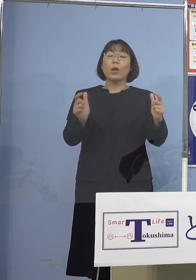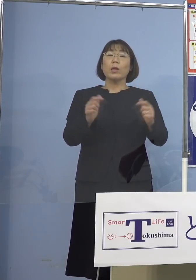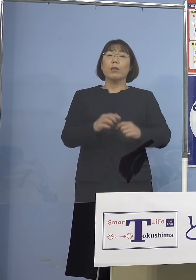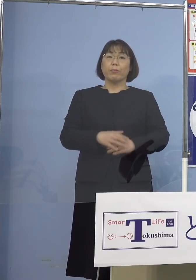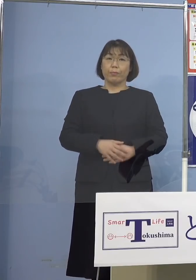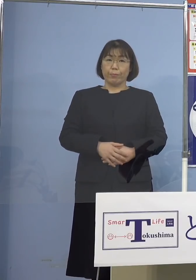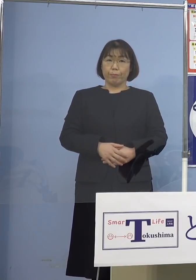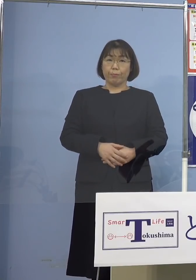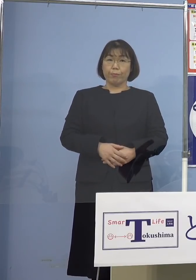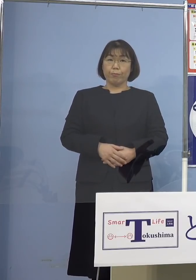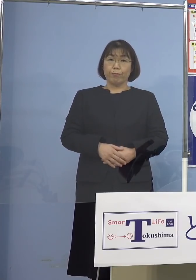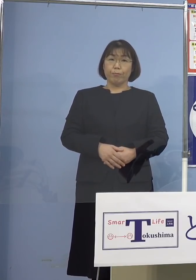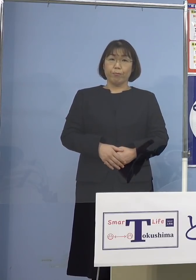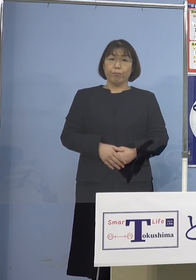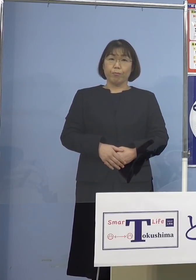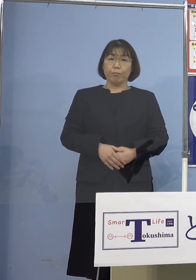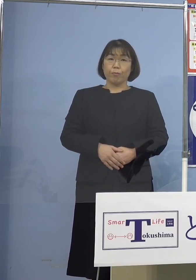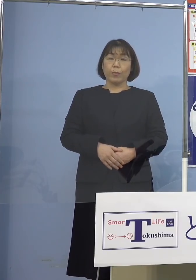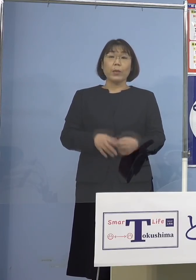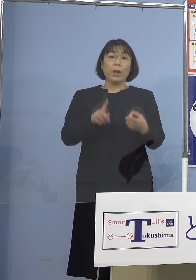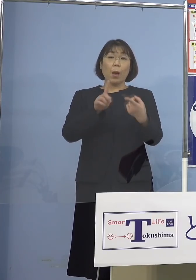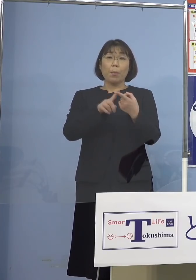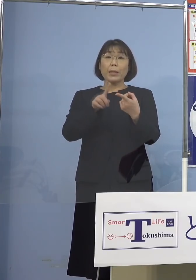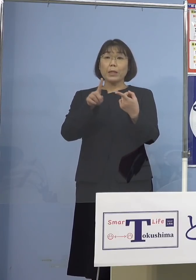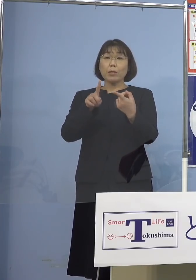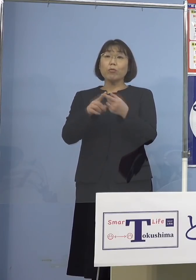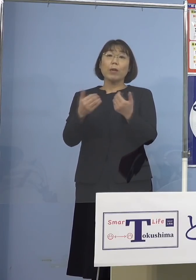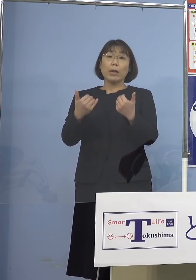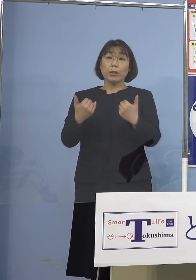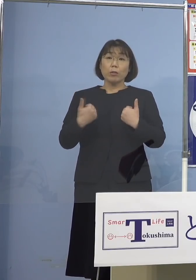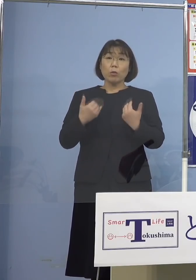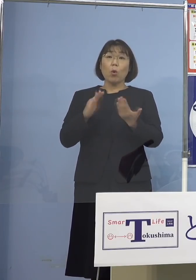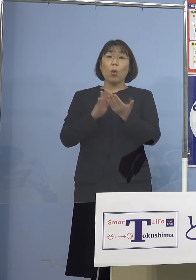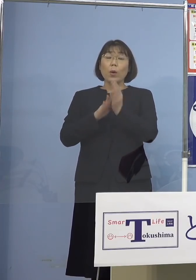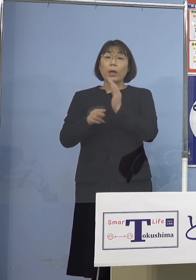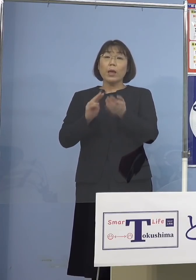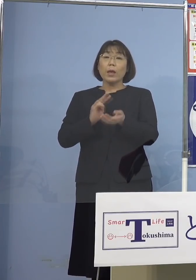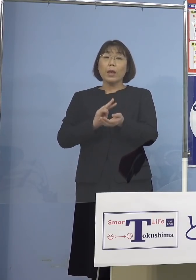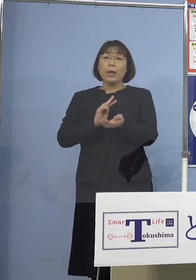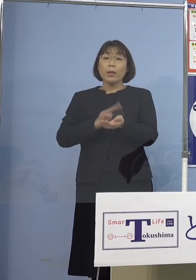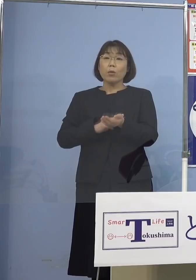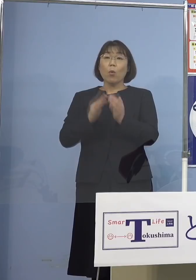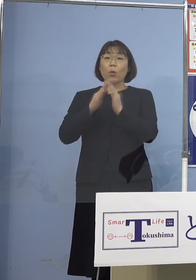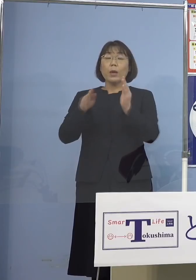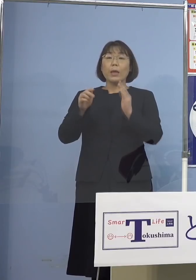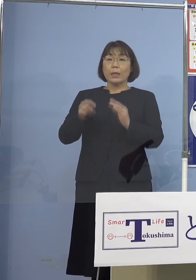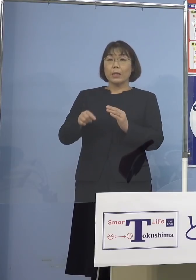さらにマッチングをしていくということで 県の医師会からのリエゾンが1名